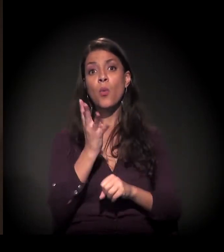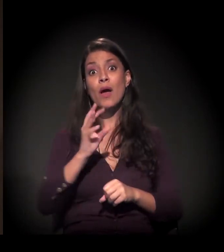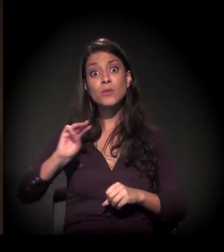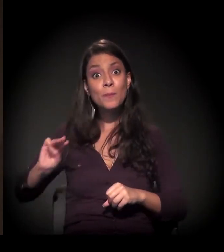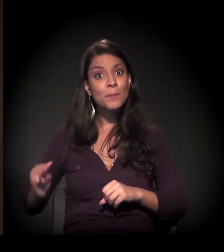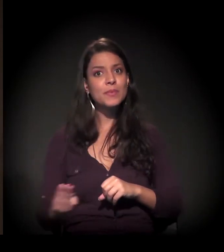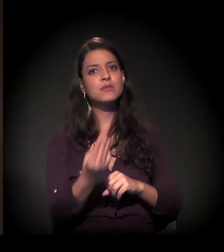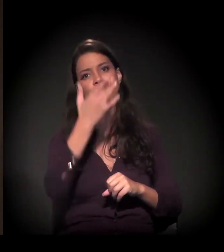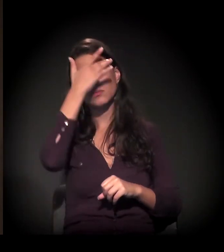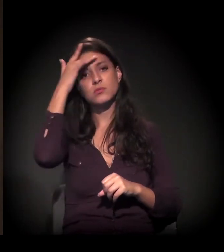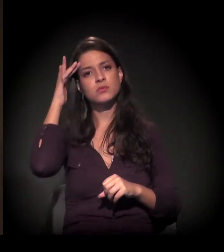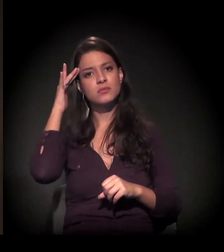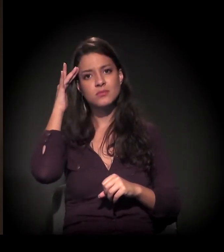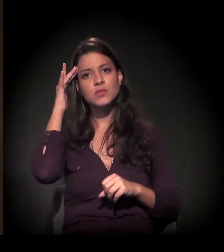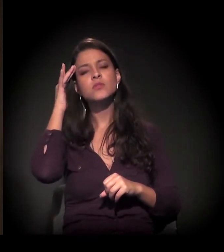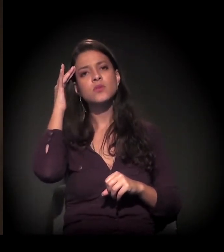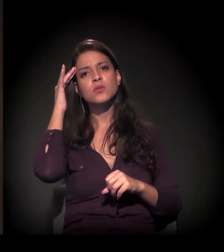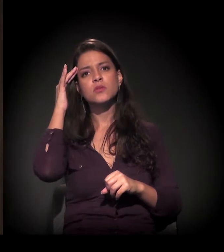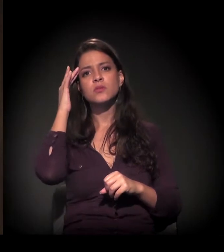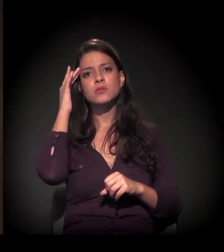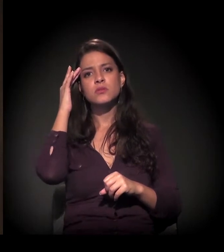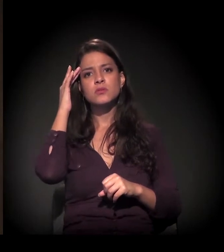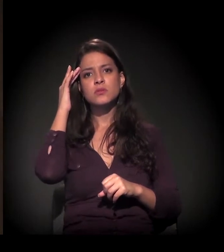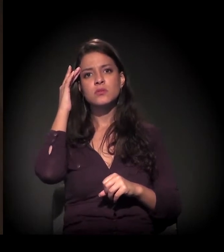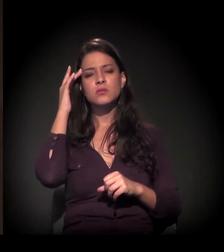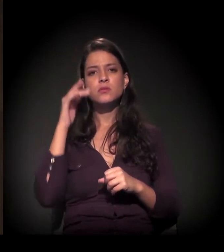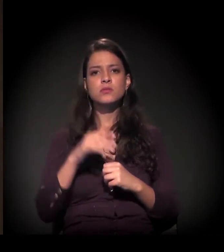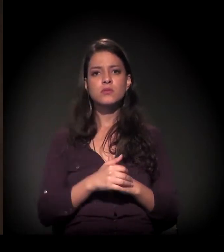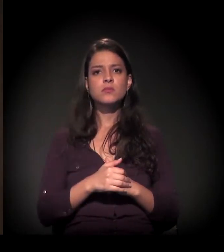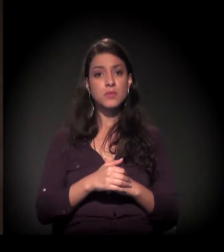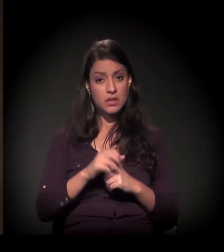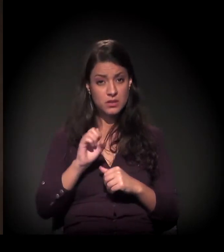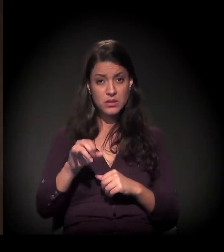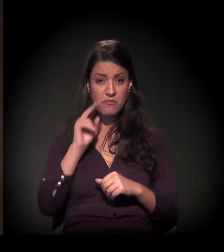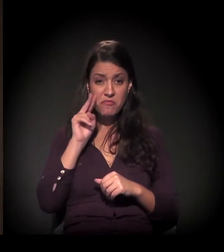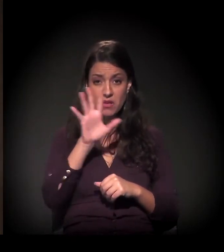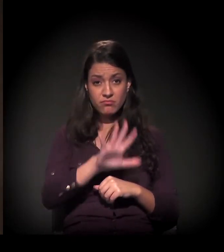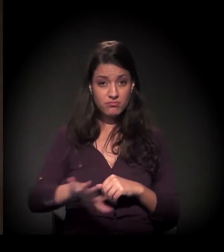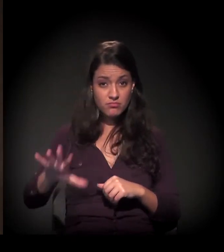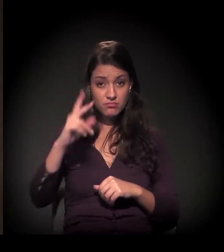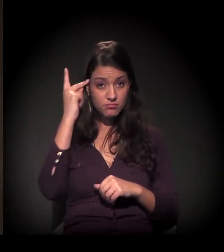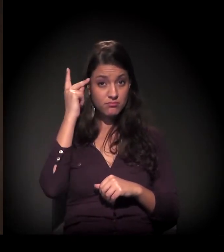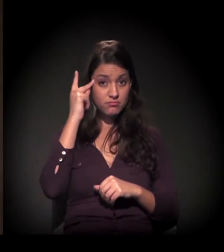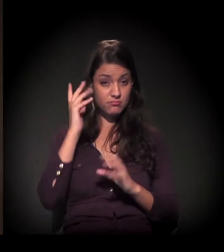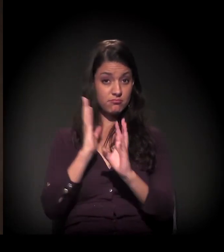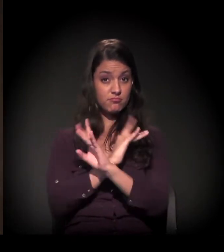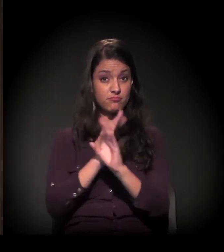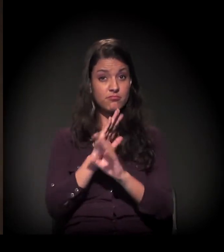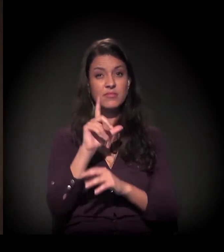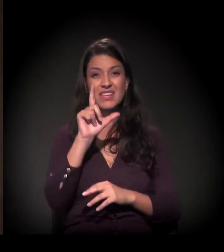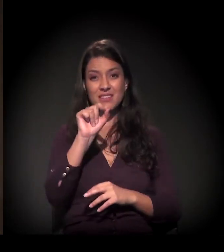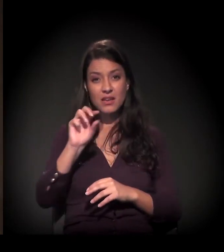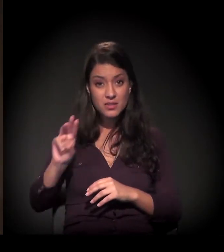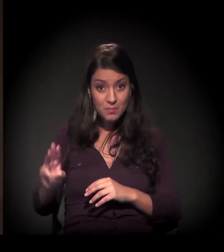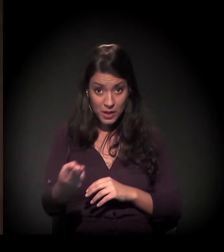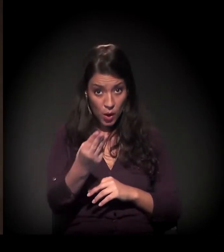4 milhões de pessoas que vivem nessa... Pegando a cidade de São Paulo – cerca de 10 milhões de habitantes –,